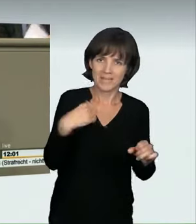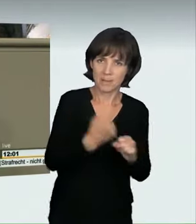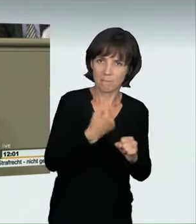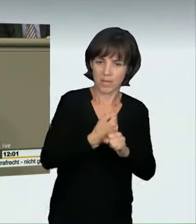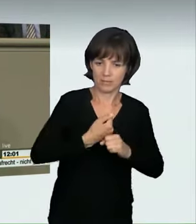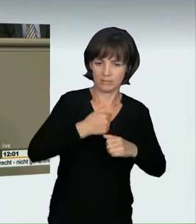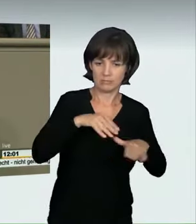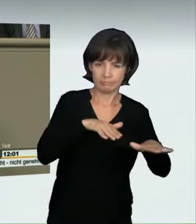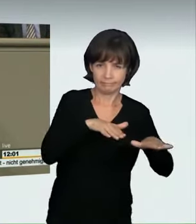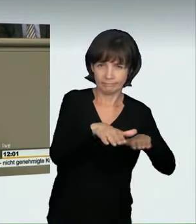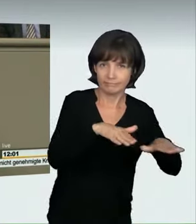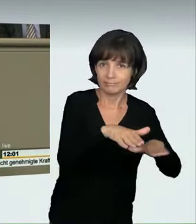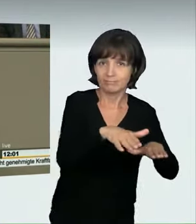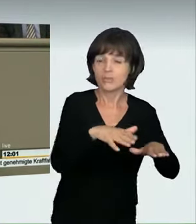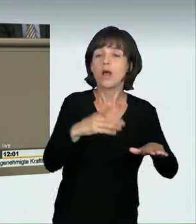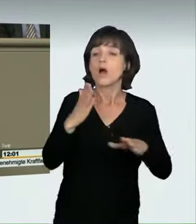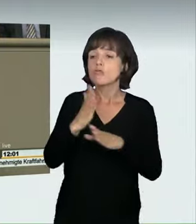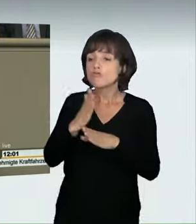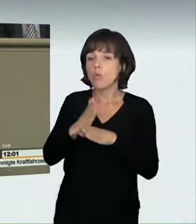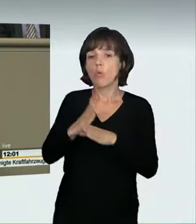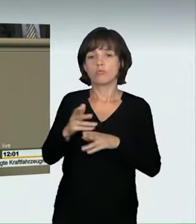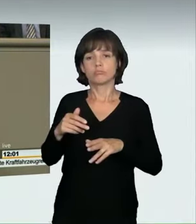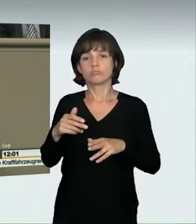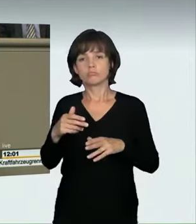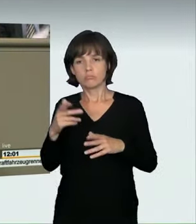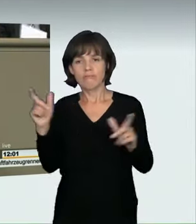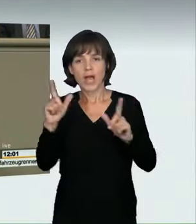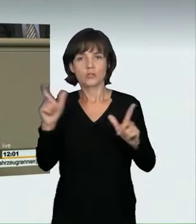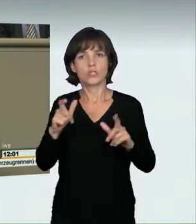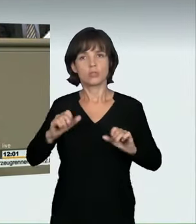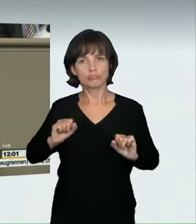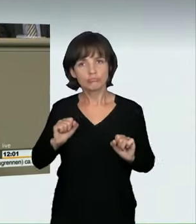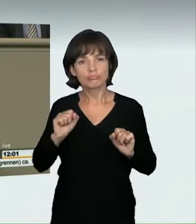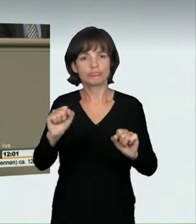Wie sah es, das haben wir schon gehört, bisher aus? Im geltenden Straßenverkehrsrecht wurden solche Fälle lediglich